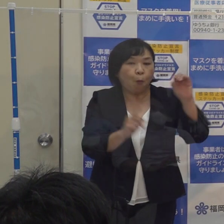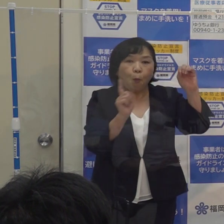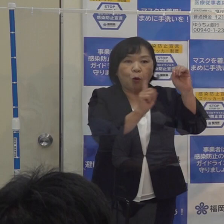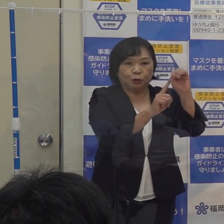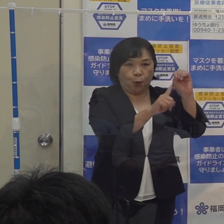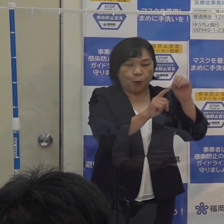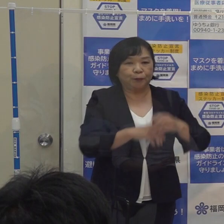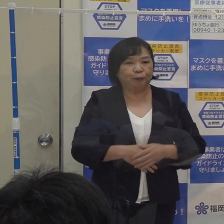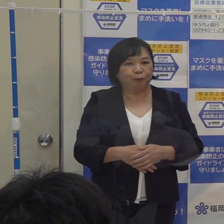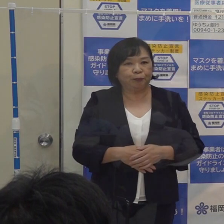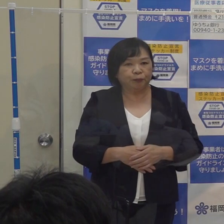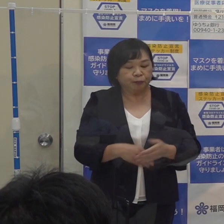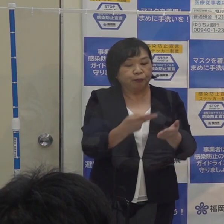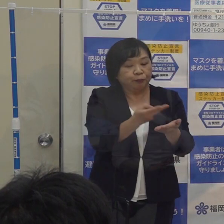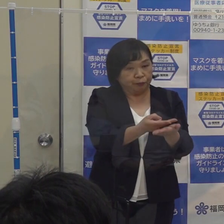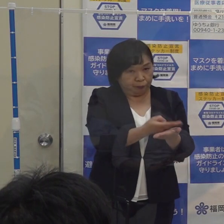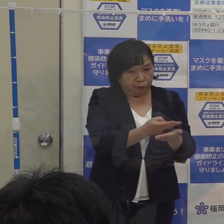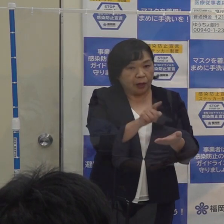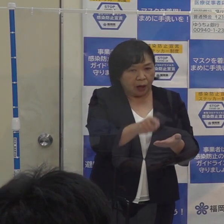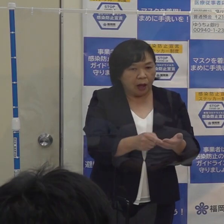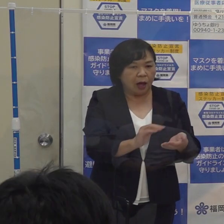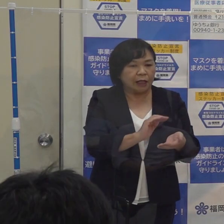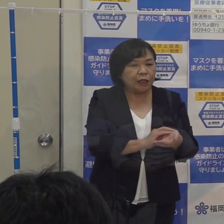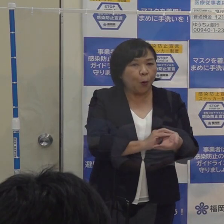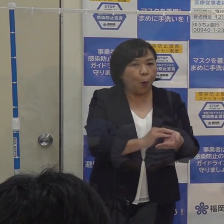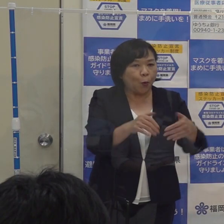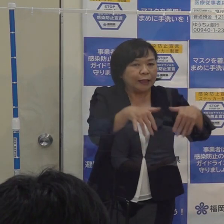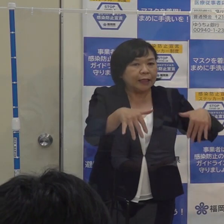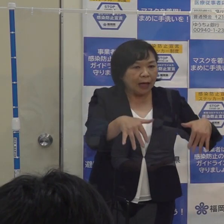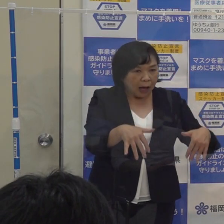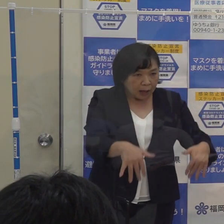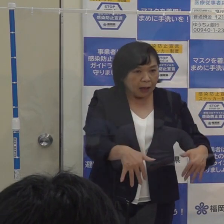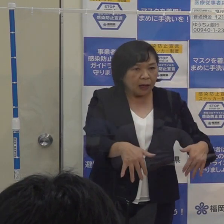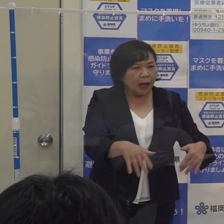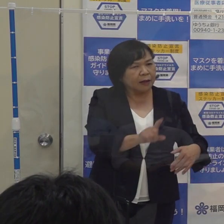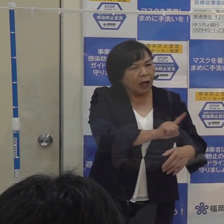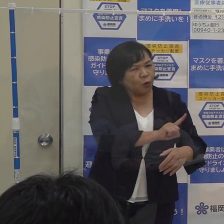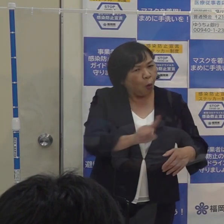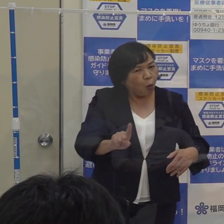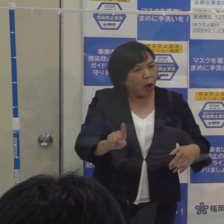病床の準備等に医療機関が要する日数がだいたい１０日ぐらいかかりますので